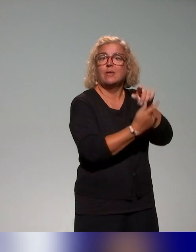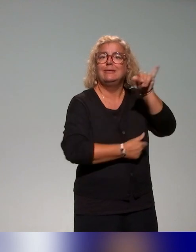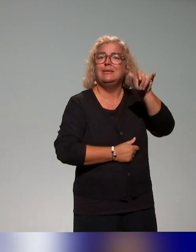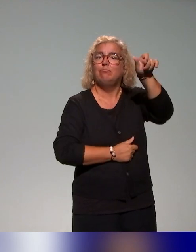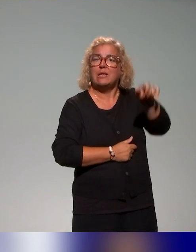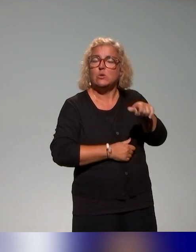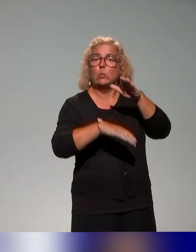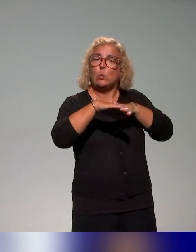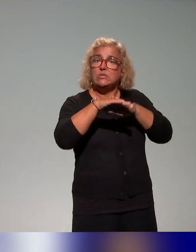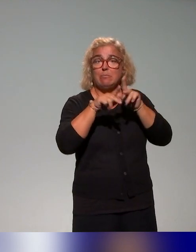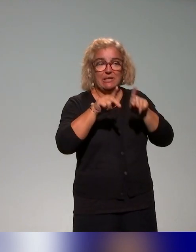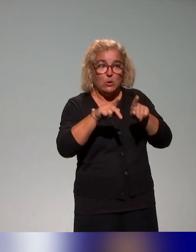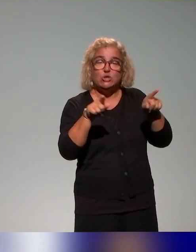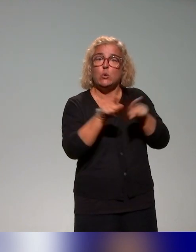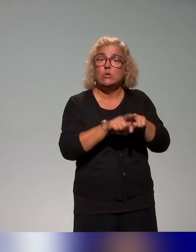des enseignants-chercheurs qui ont pu mener ces actions de formation.